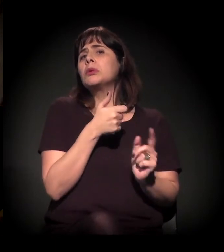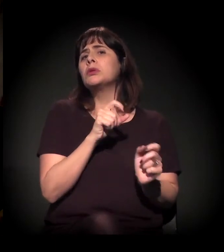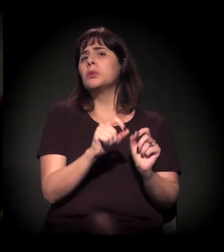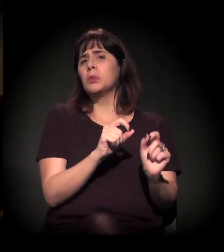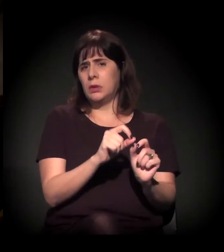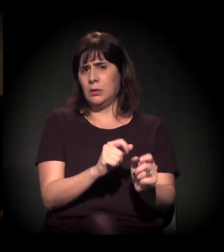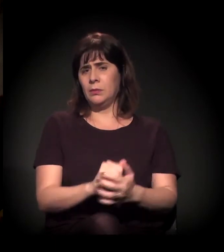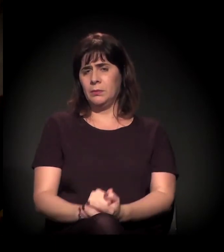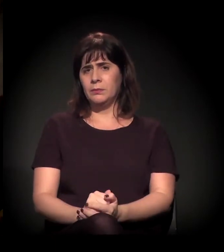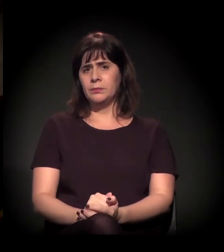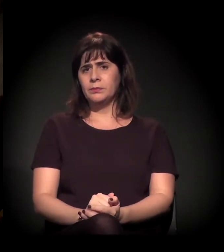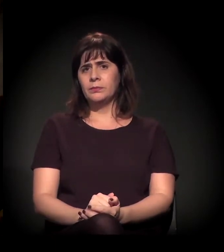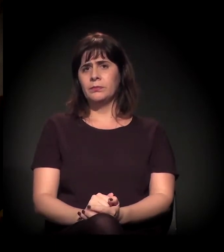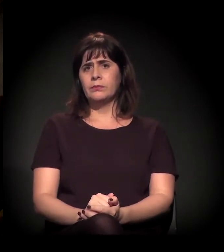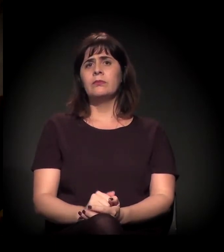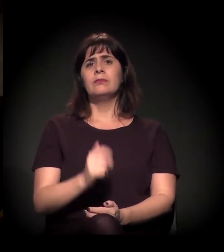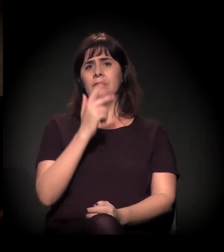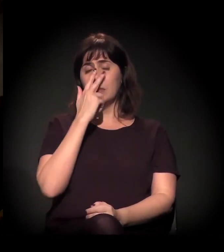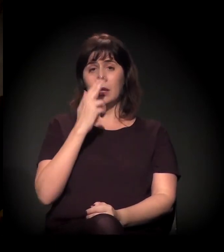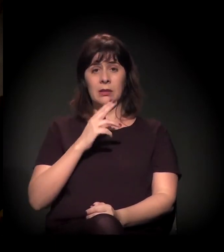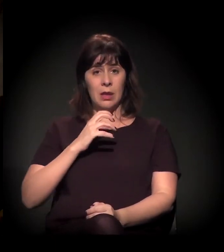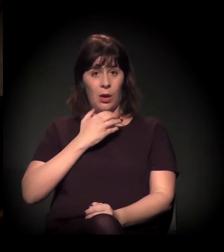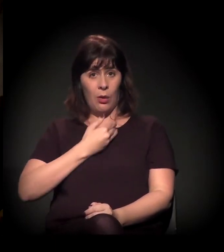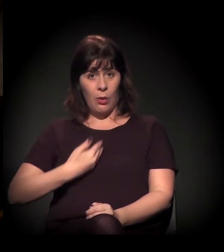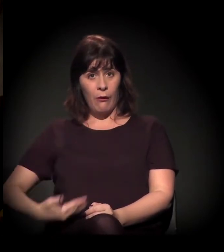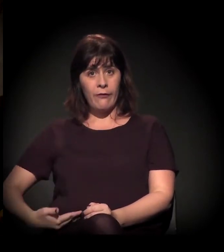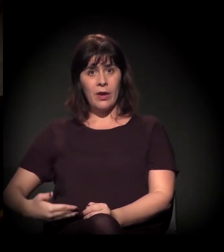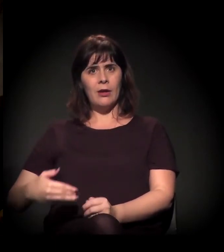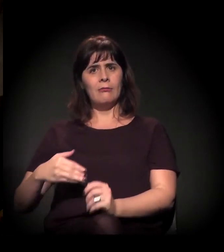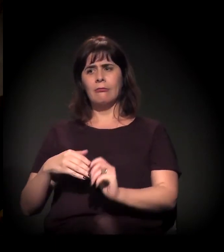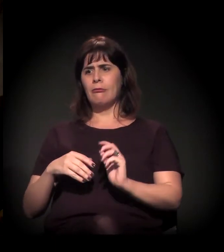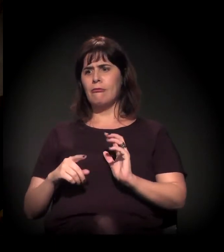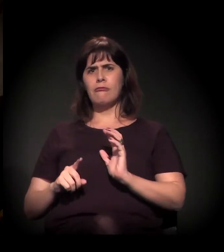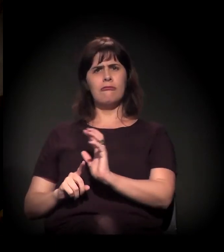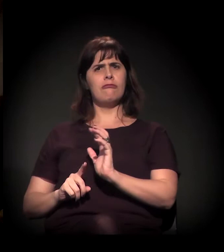que me parece que o excesso de força que o Estado está colocando lá também,